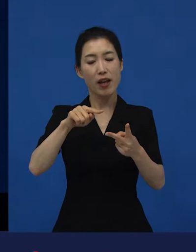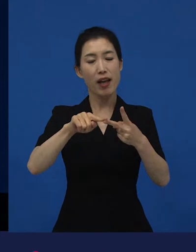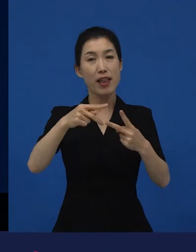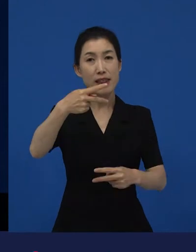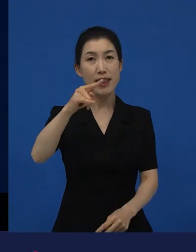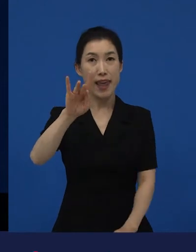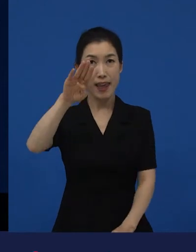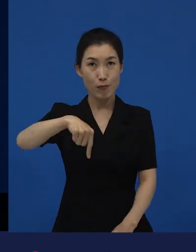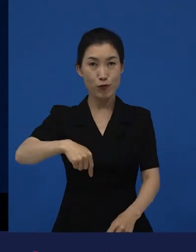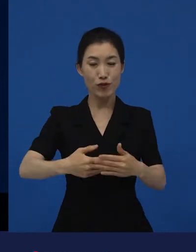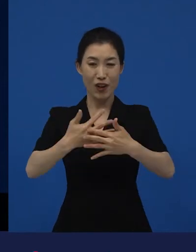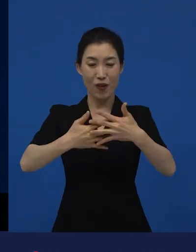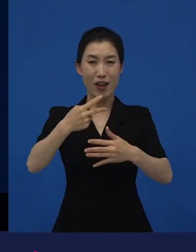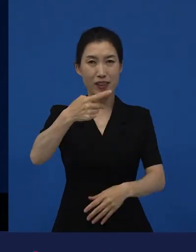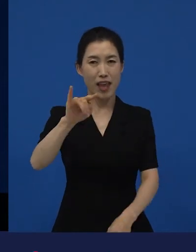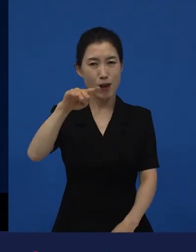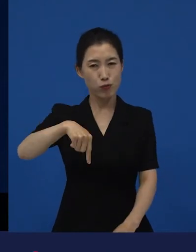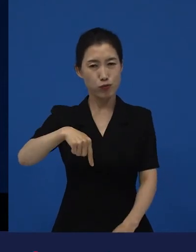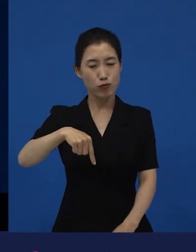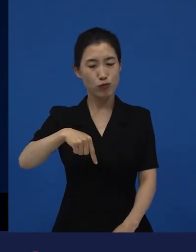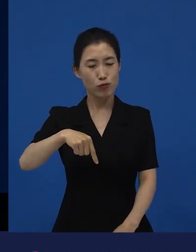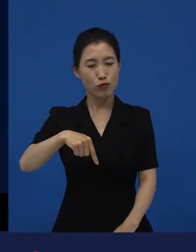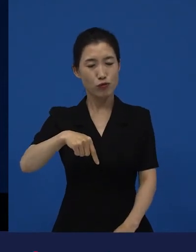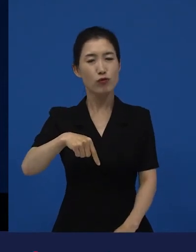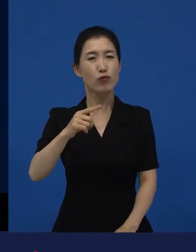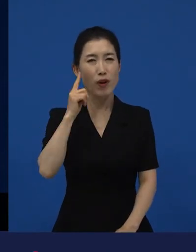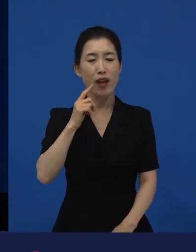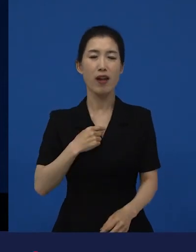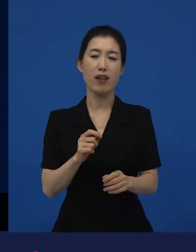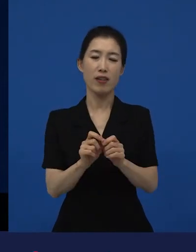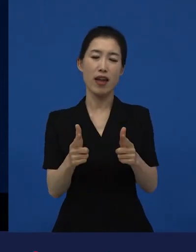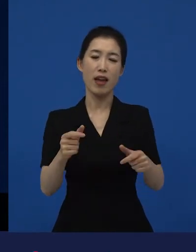다양성 영화를 더 많이 좋아하게 된 계기들 중에